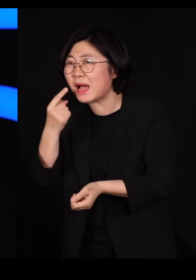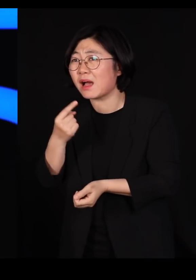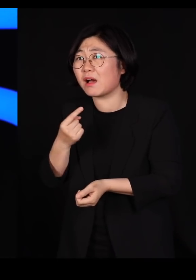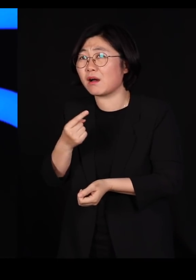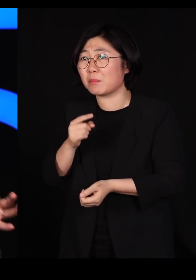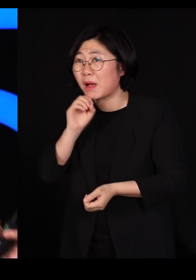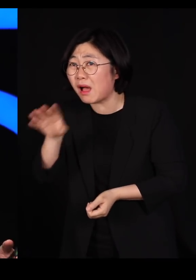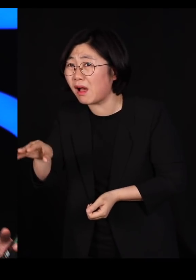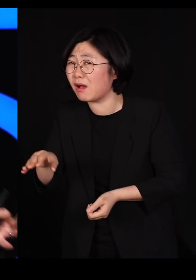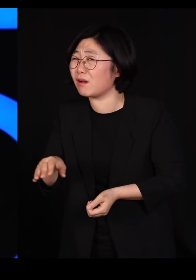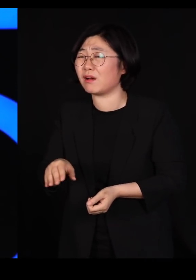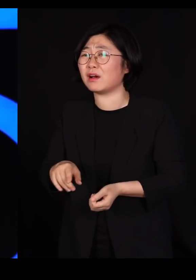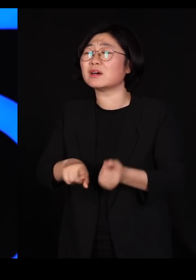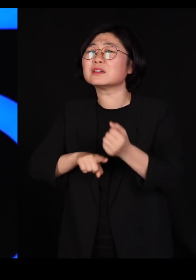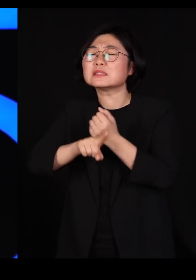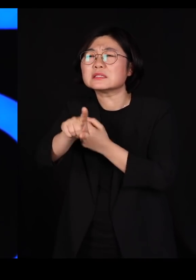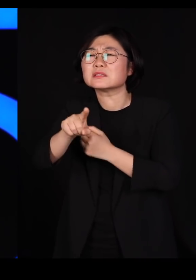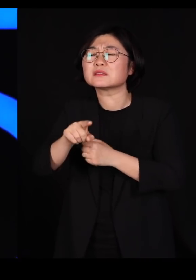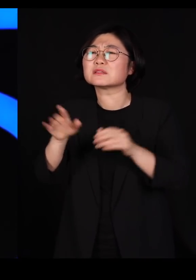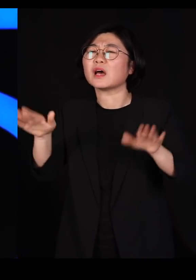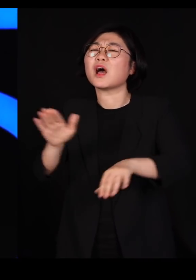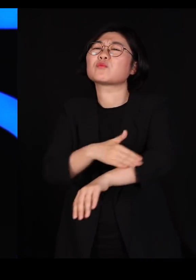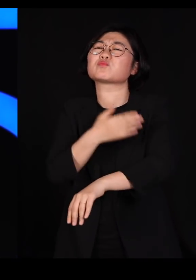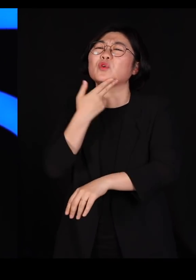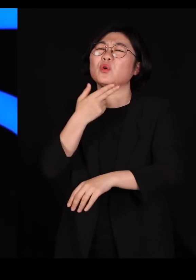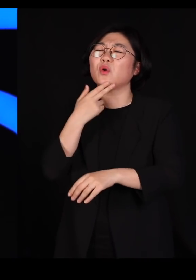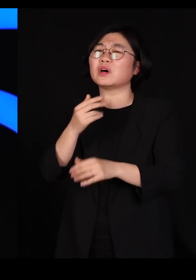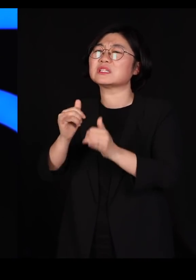이게 인간이 옮기다 보니까 잘못해서 옮겨지는 거죠